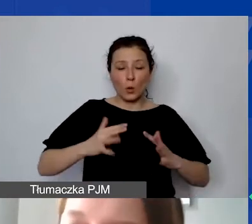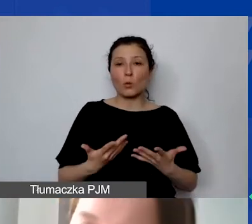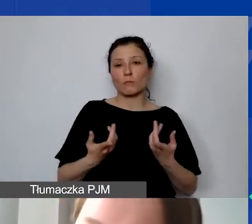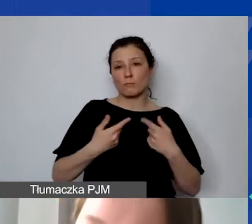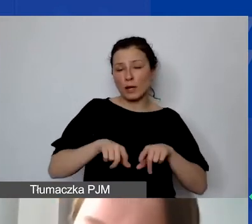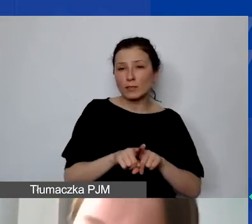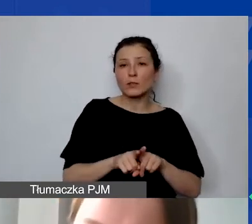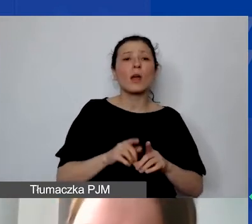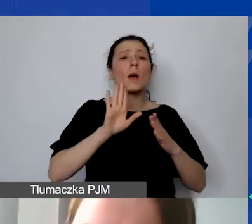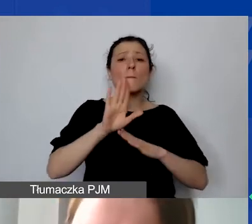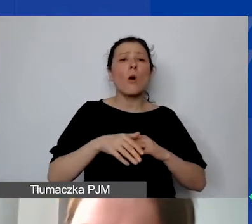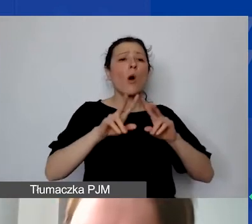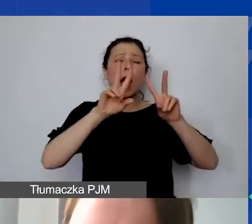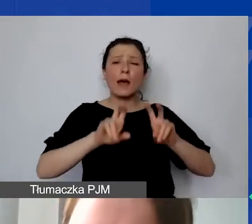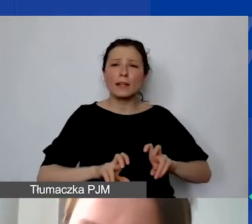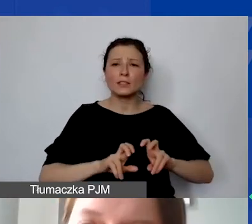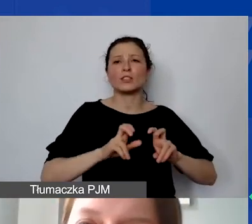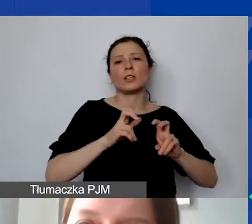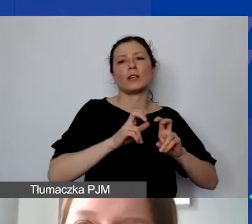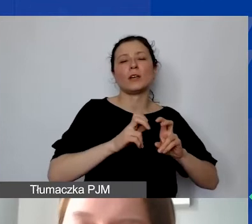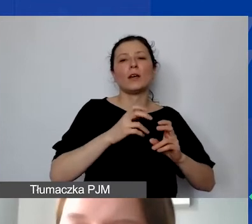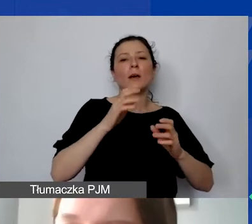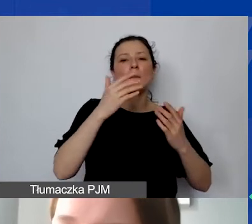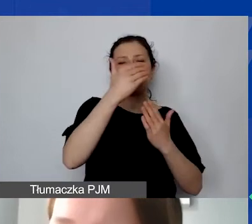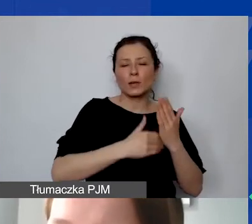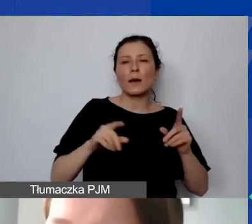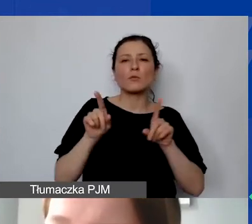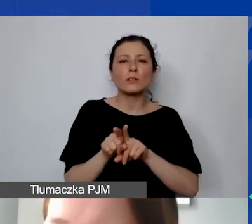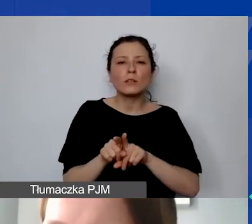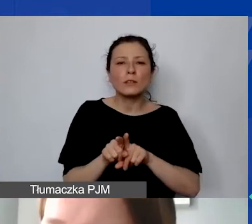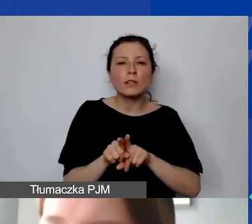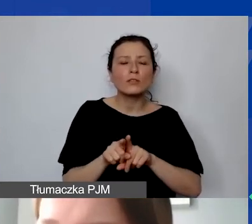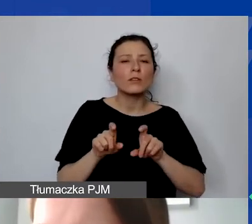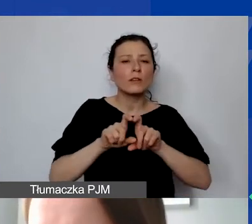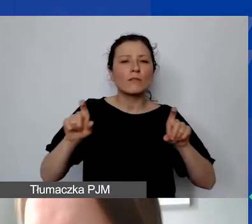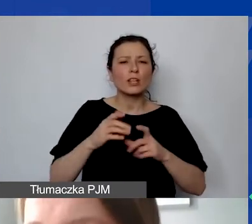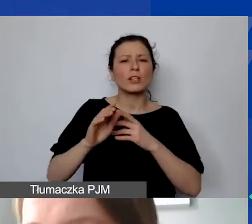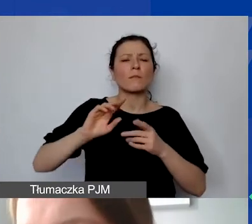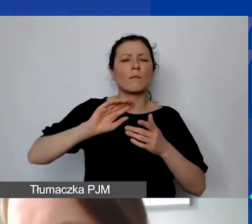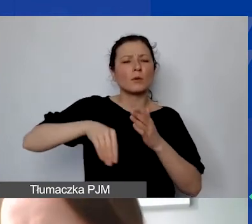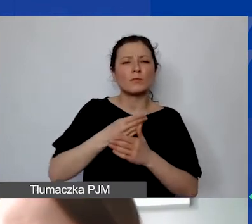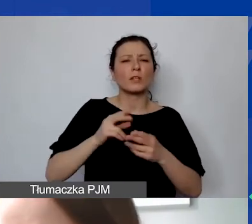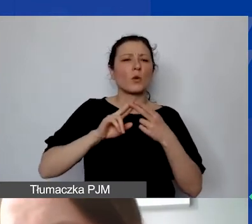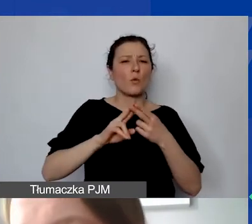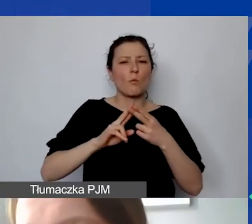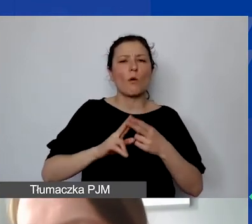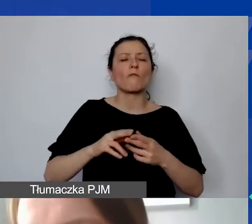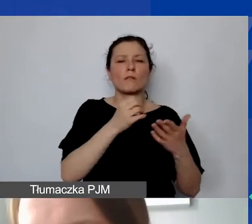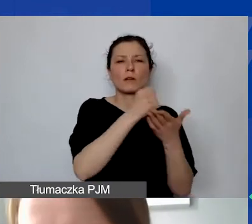ale także dokumentów finansowych grantobiorcy. W momencie podpisywania umowy grantowej my prosimy o przedstawienie sprawozdania finansowego,